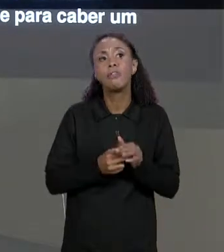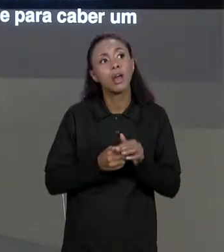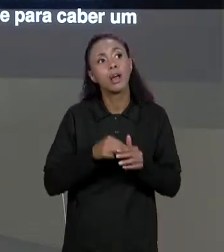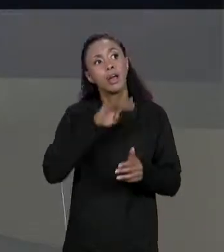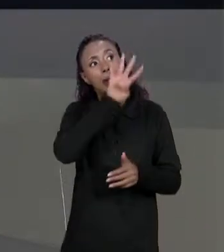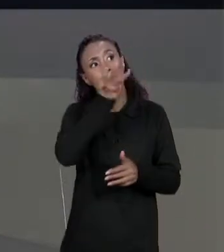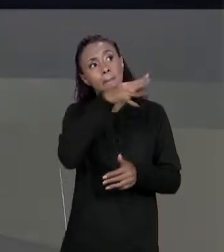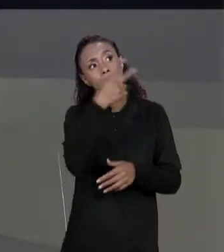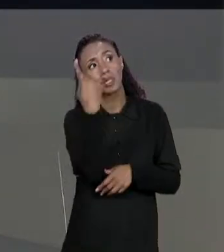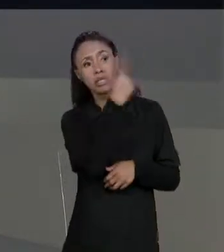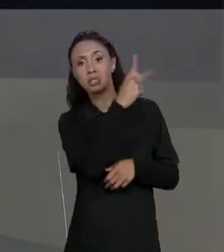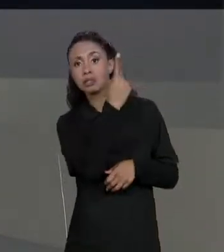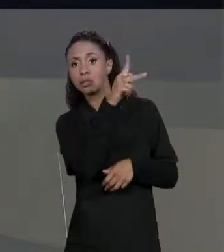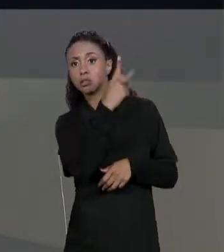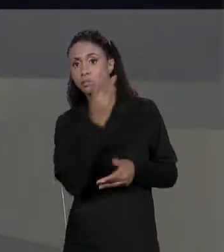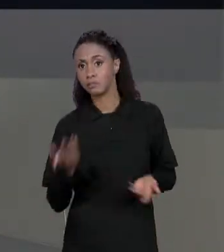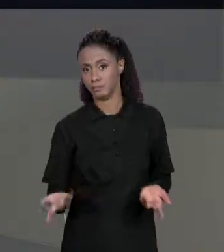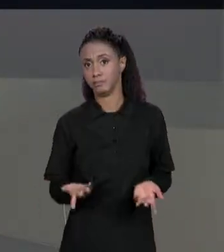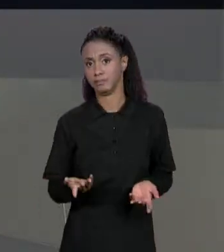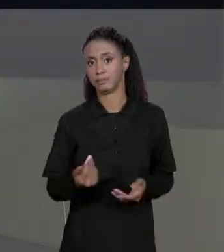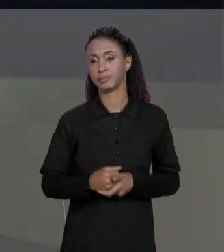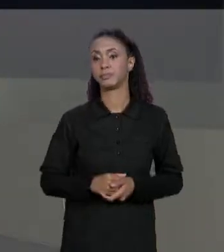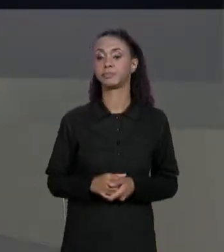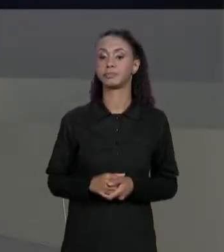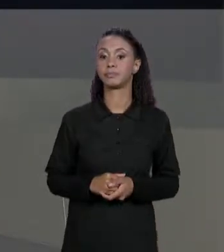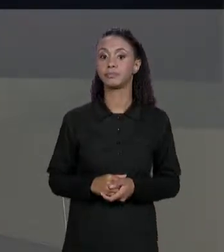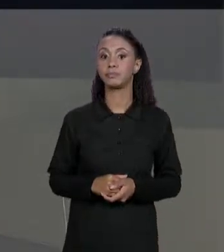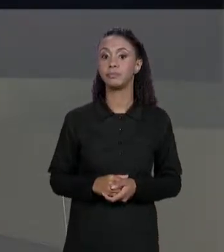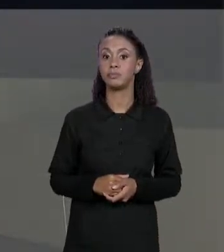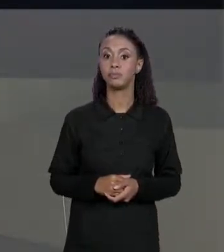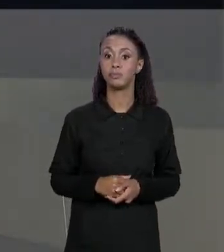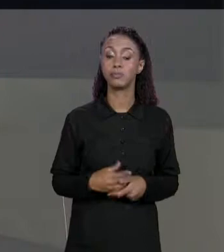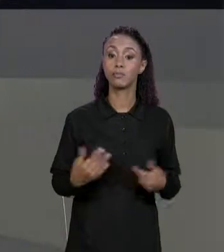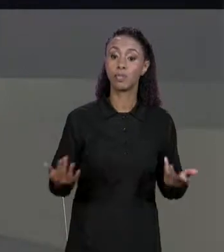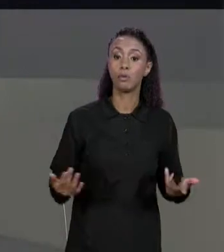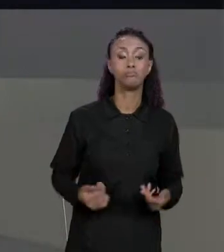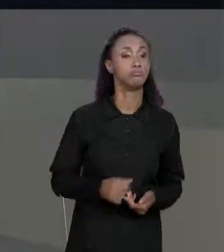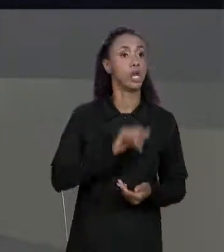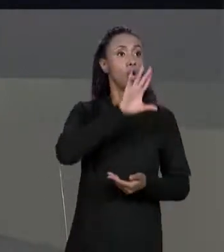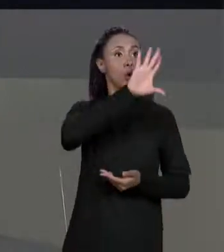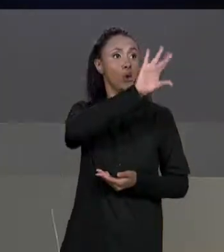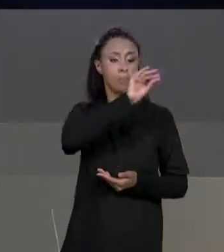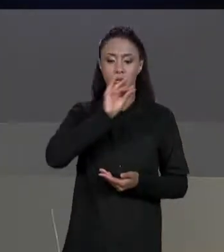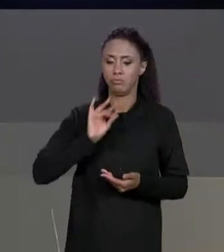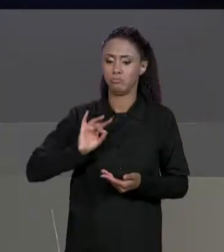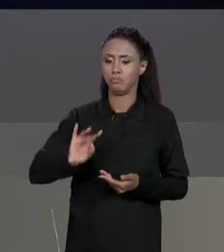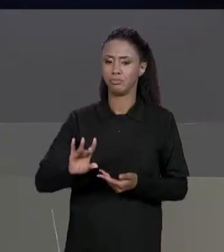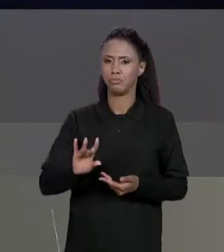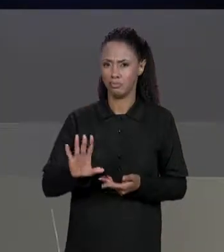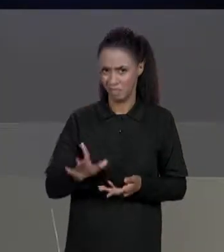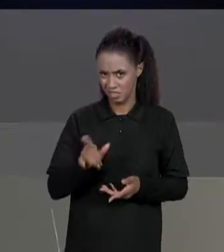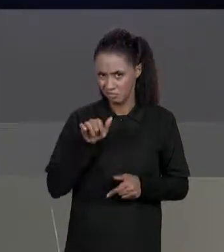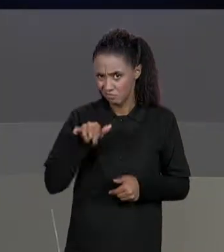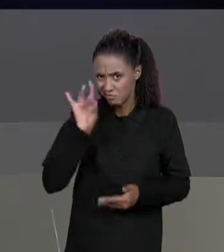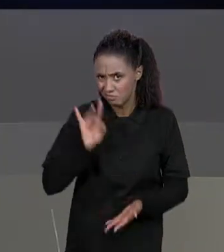ENTÃO AO FAZERMOS ISSO A GENTE COPIA A REFERÊNCIA, MAS ERA ISSO QUE A GENTE QUERIA? A